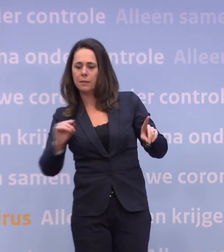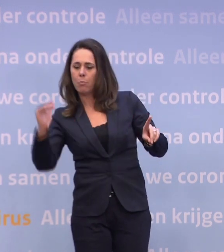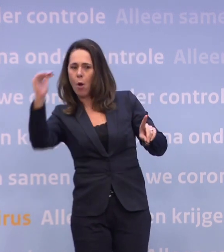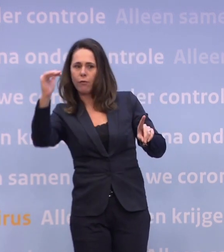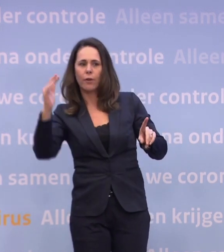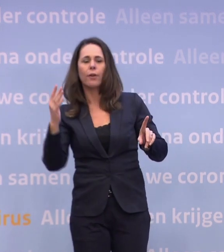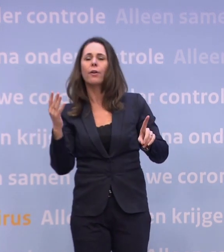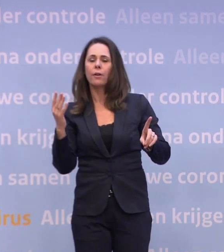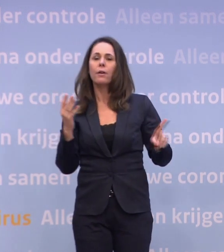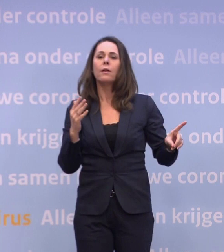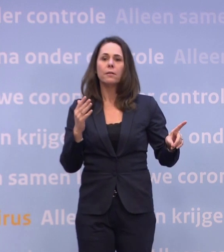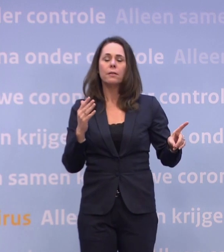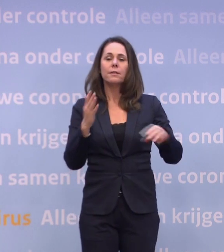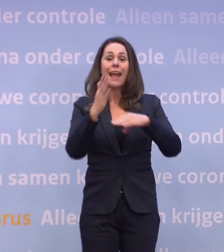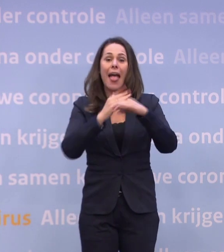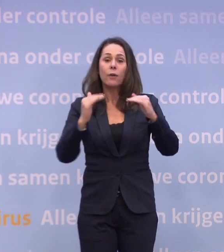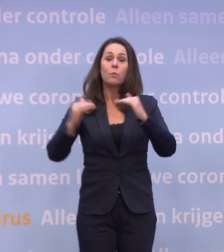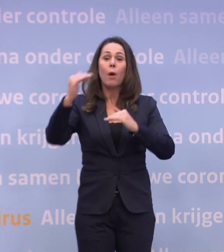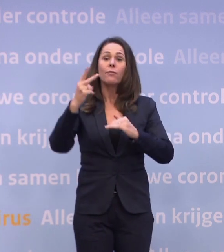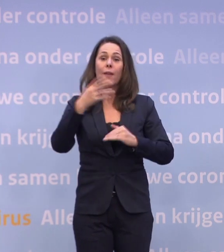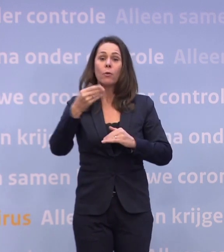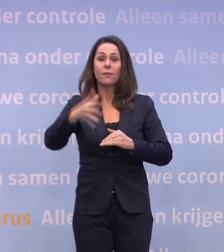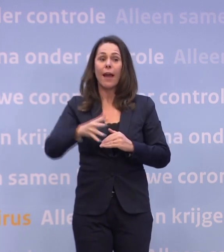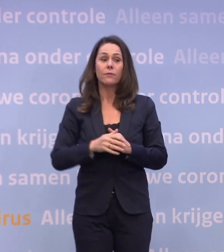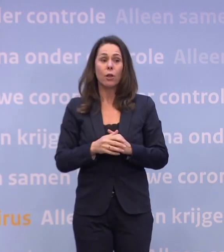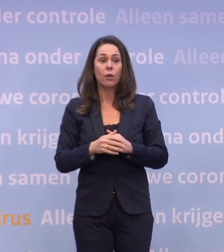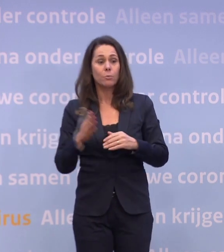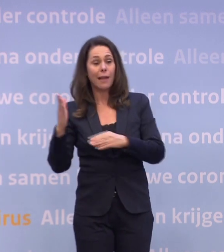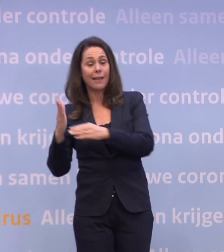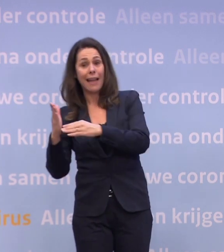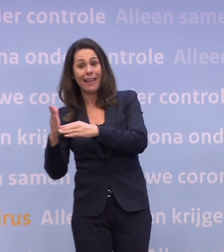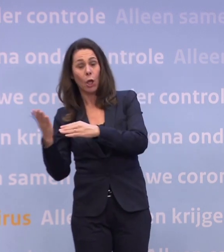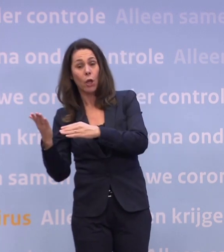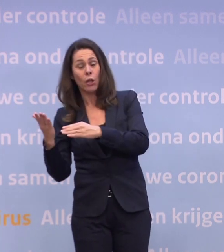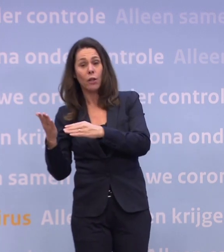Meer regio's, hè, meer regio's. Eigenlijk de helft zit boven die 250. Dan zit je dus aan het einde van de routekaart.